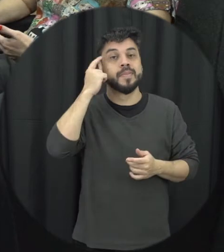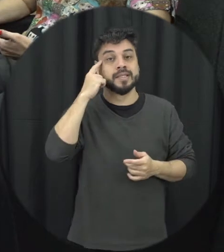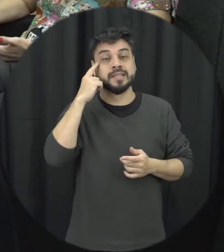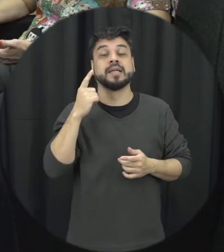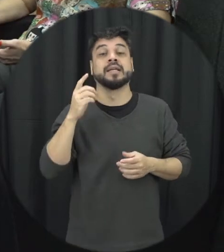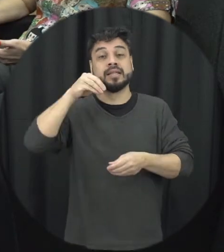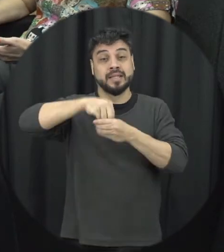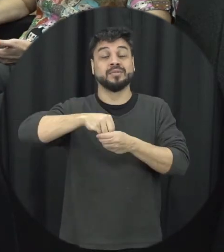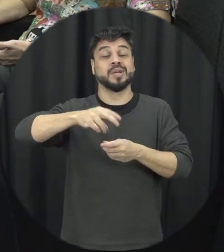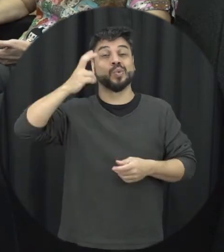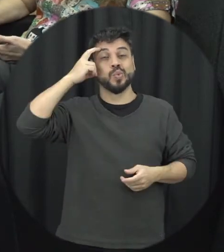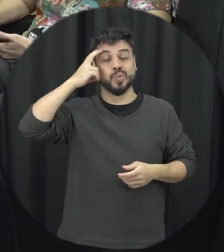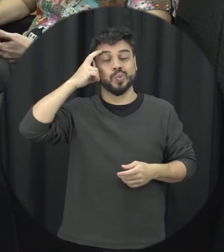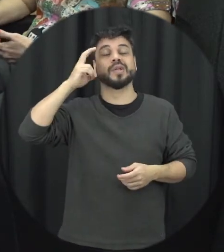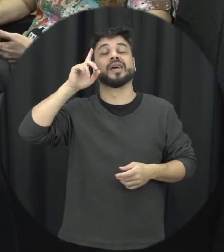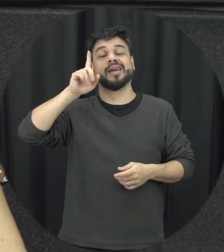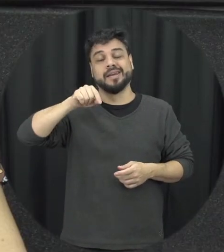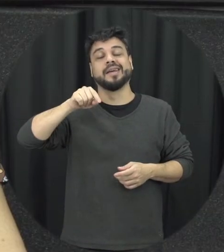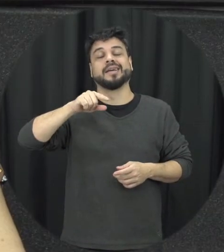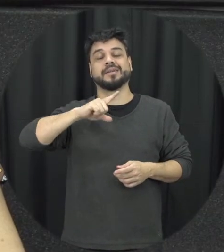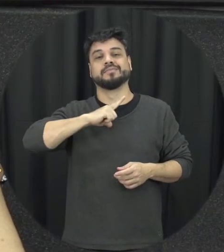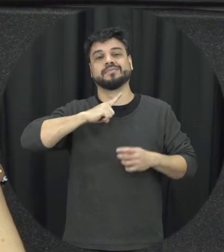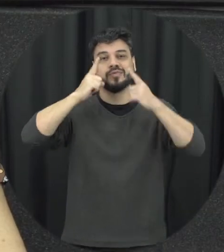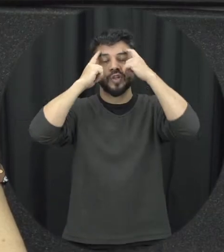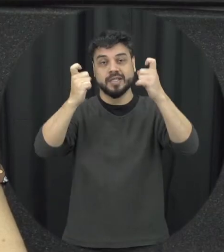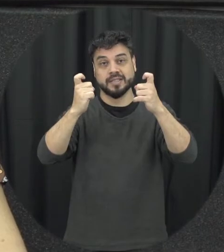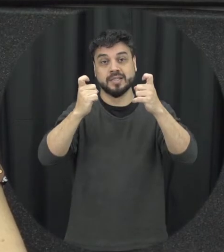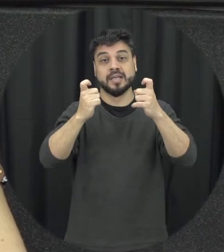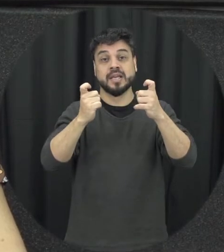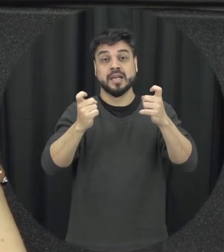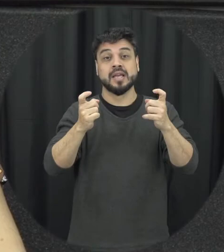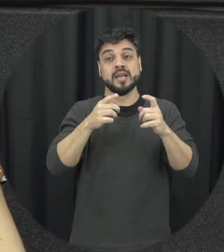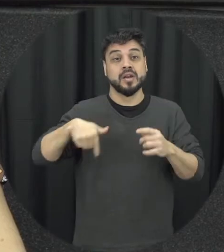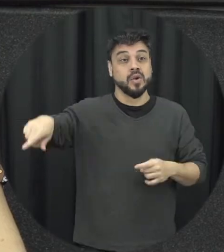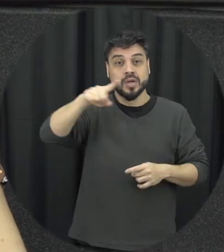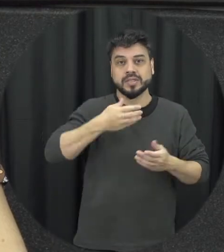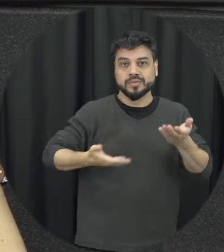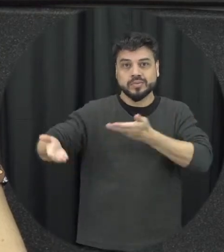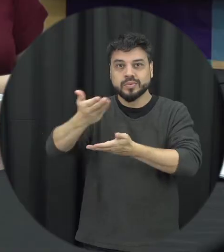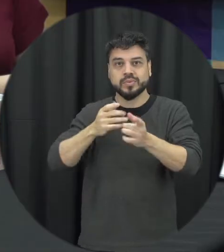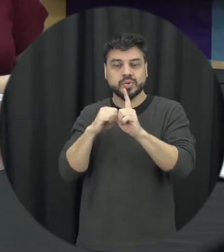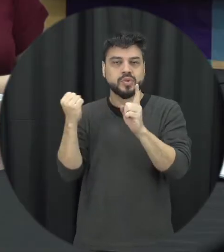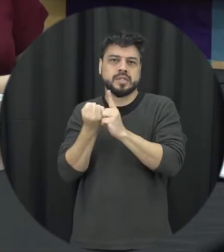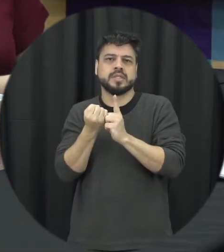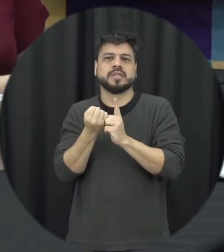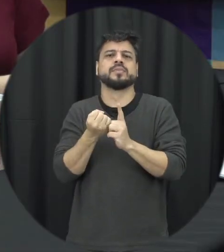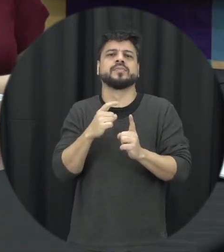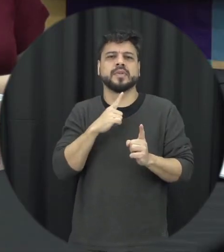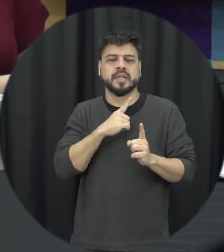de violência em muitas vezes essa socialização nossa ainda passa muito por esse aprendizado